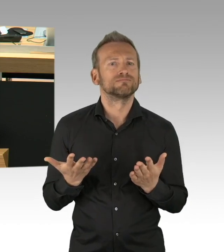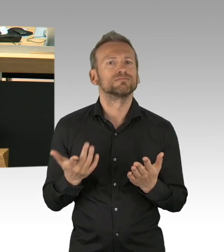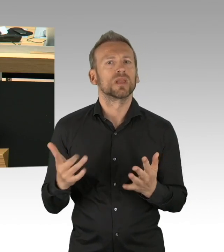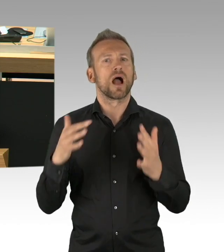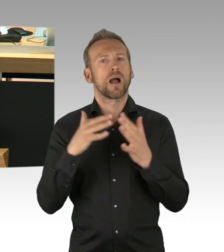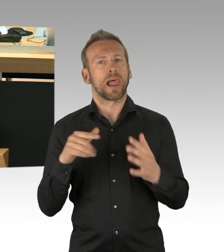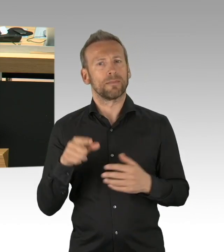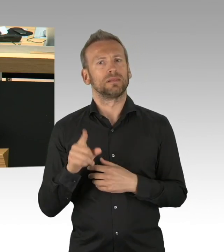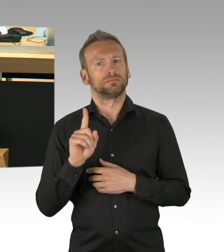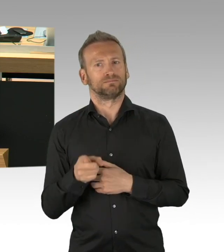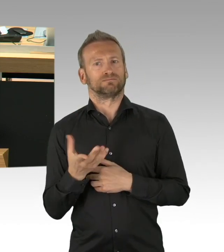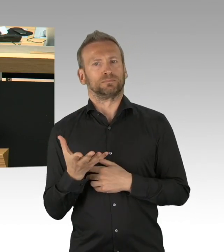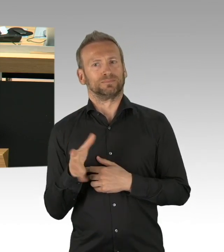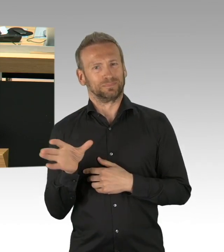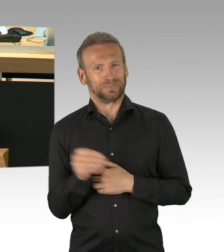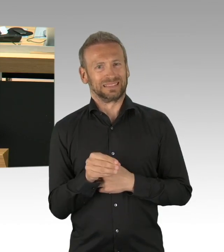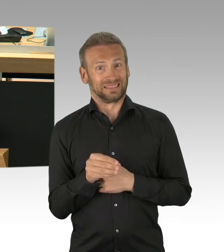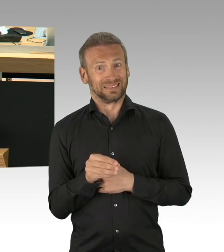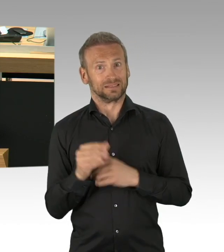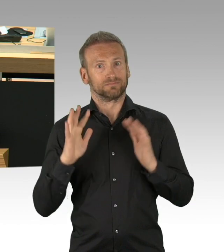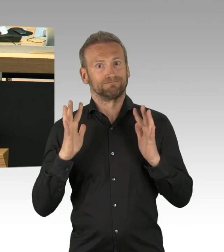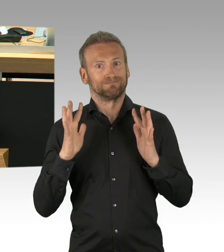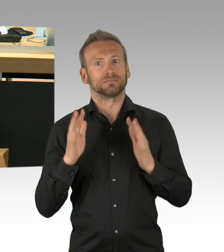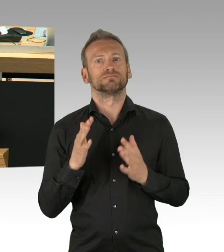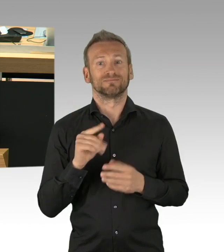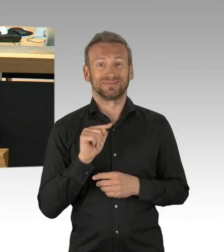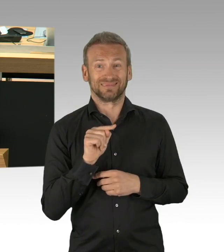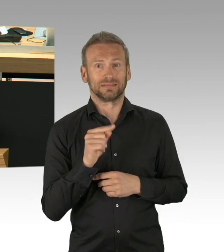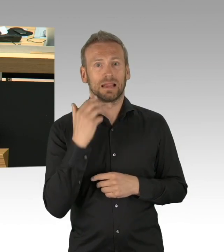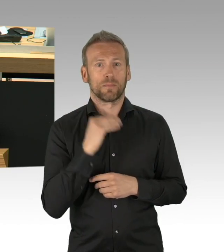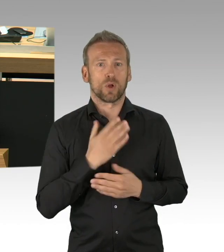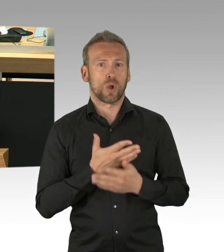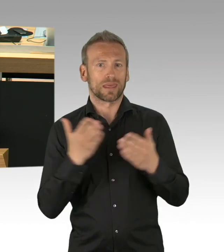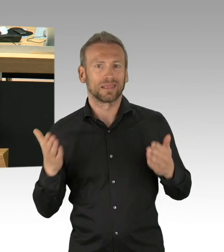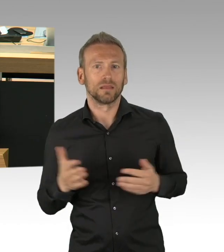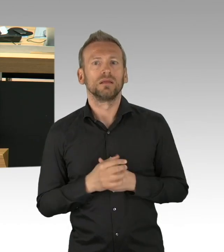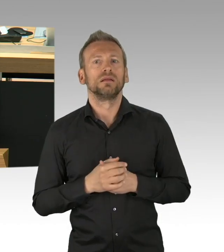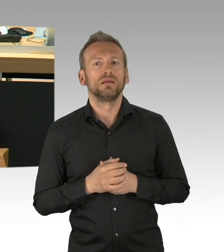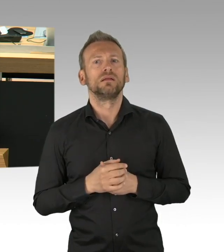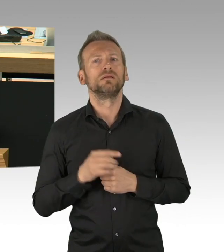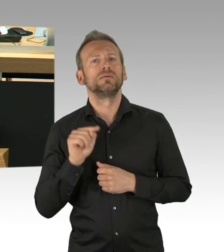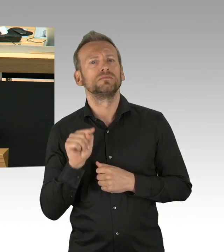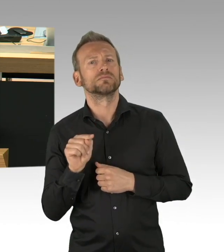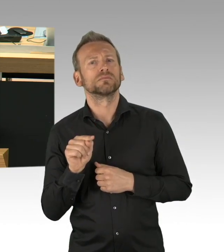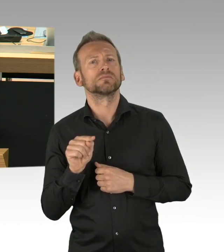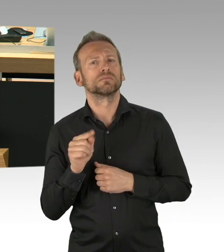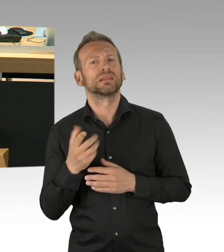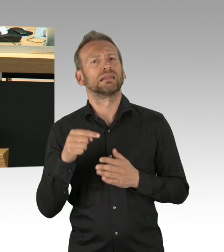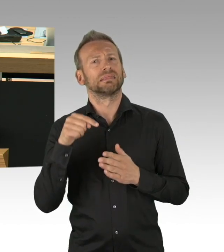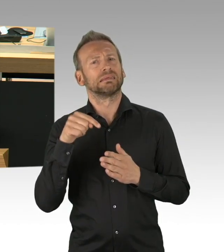Ich kann meinen Laden nicht mehr öffnen, meine Kneipe nicht mehr aufmachen, meine Außengastronomie nicht betreiben, das sind tiefe Eingriffe, die aus unserer Sicht